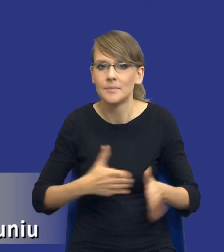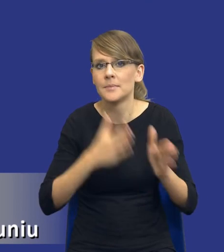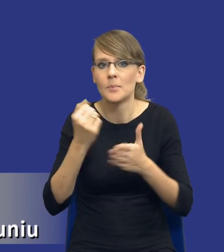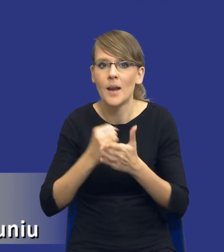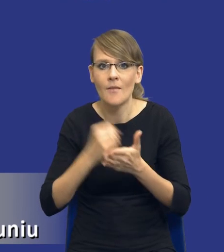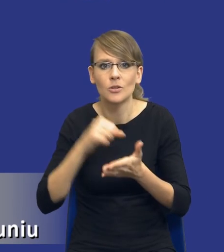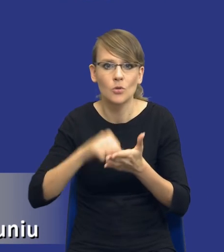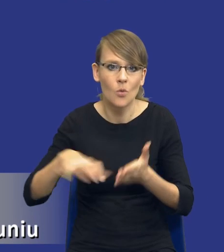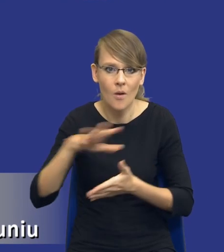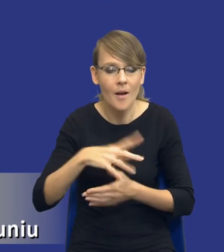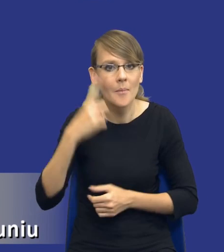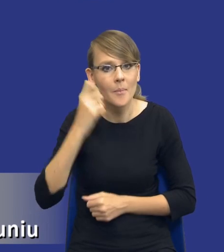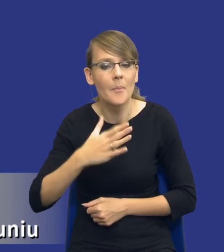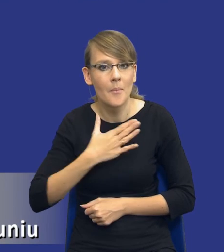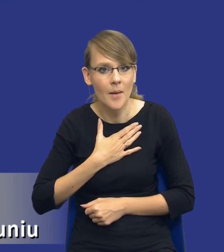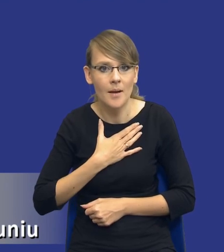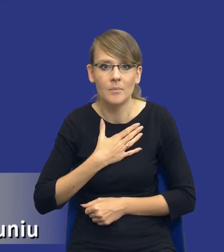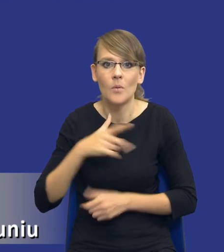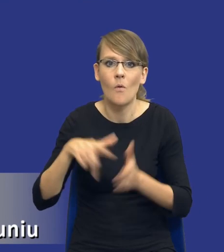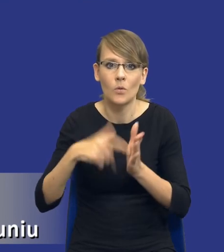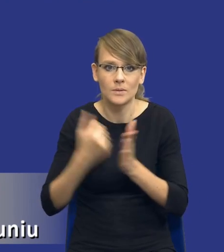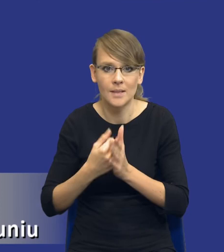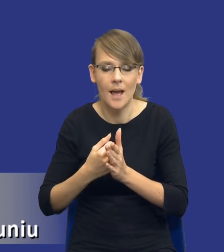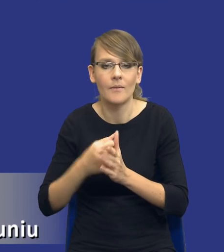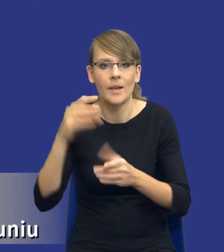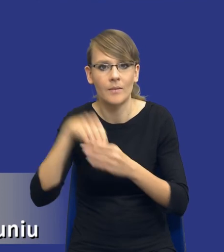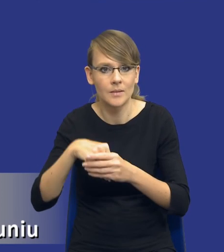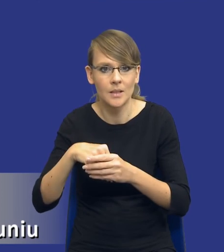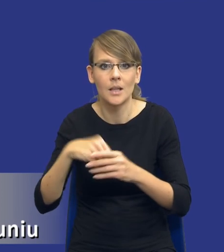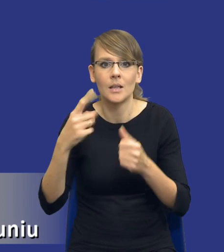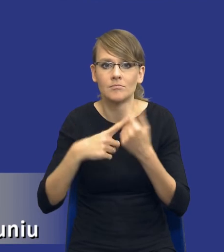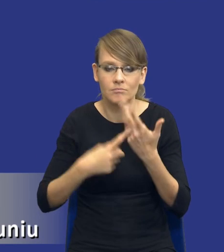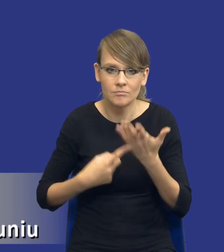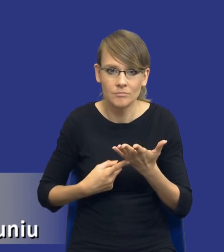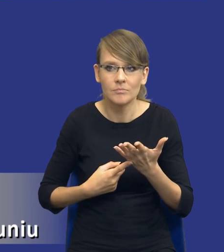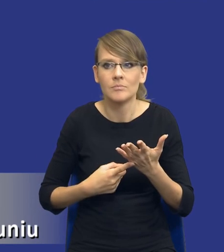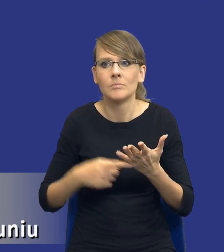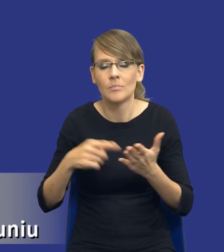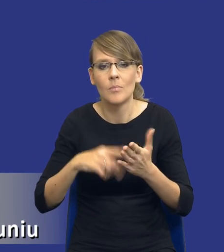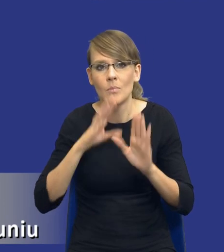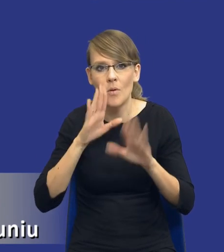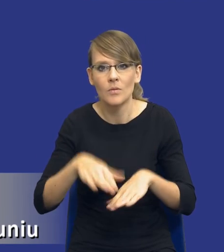pamiętajmy że mamy instrumenty w samej ustawie, które nam pozwalają na uwzględnianie aspektów środowiskowych